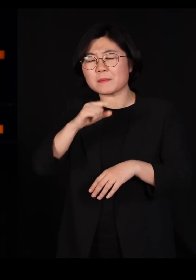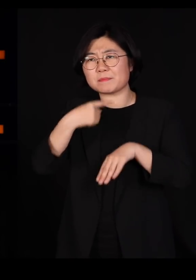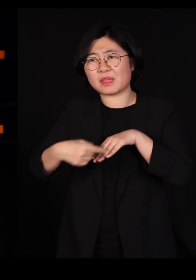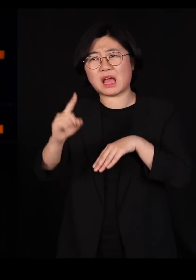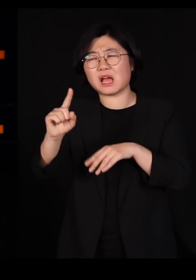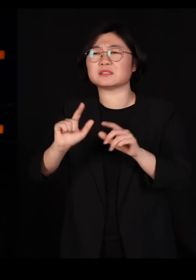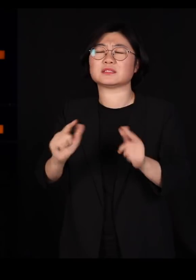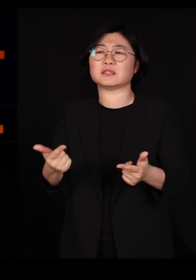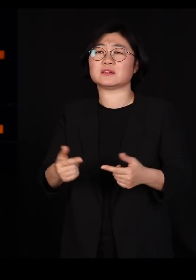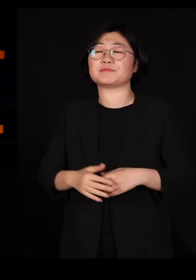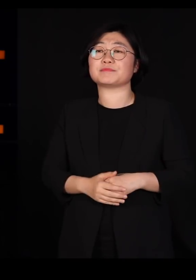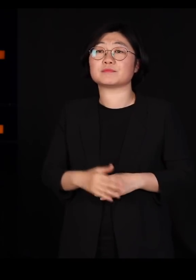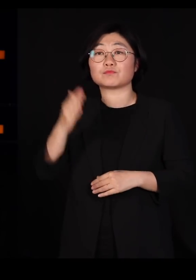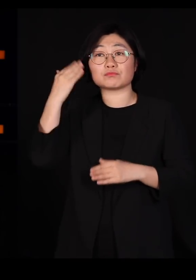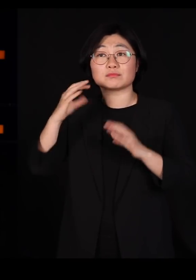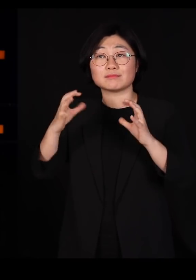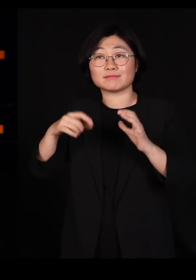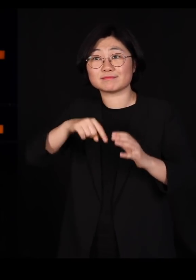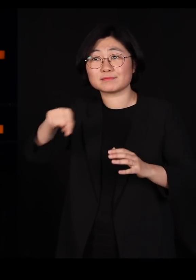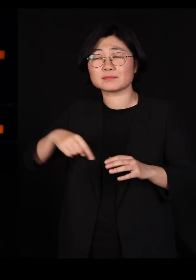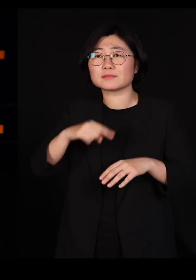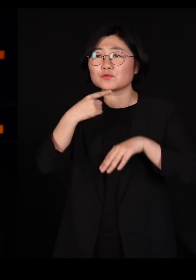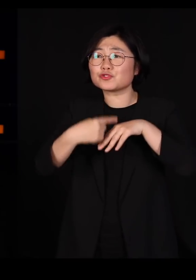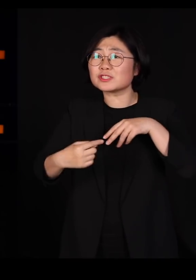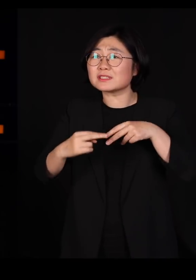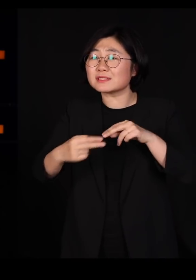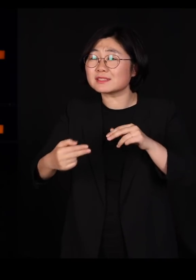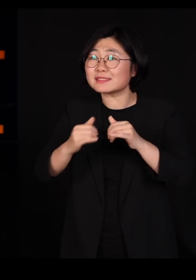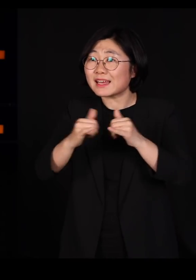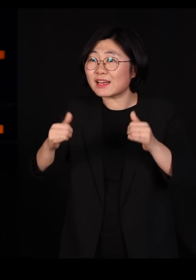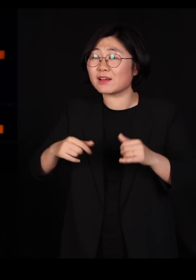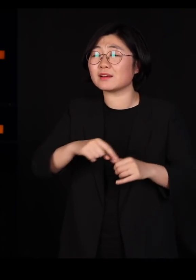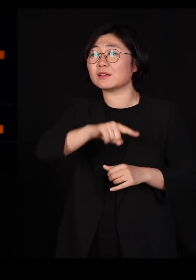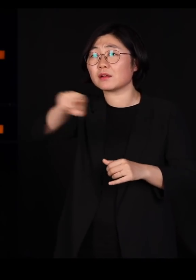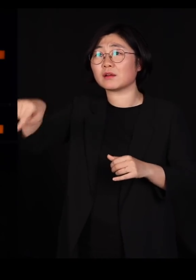우리나라 사람들 굉장히 많은 유전자가 섞여 있는 사람들입니다